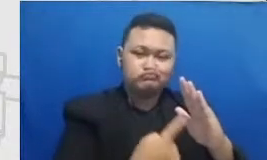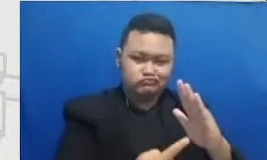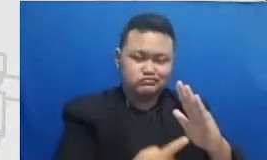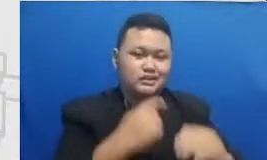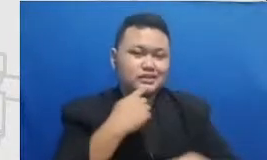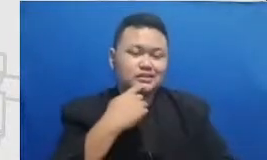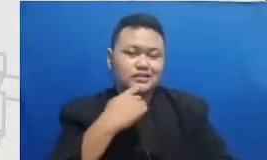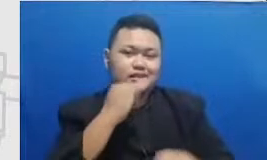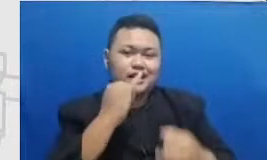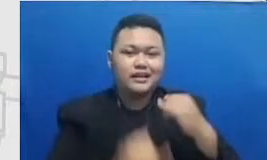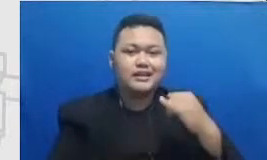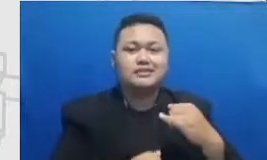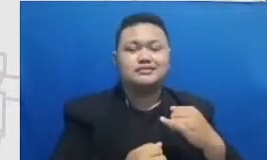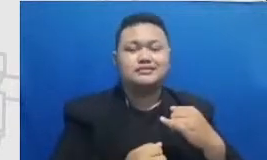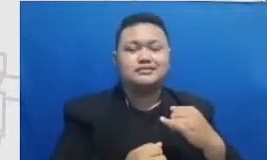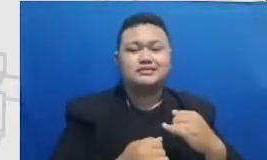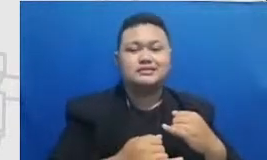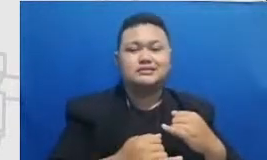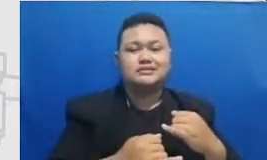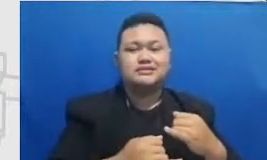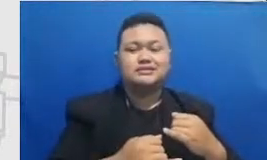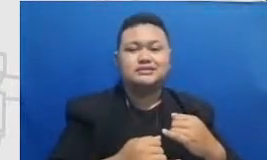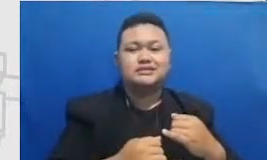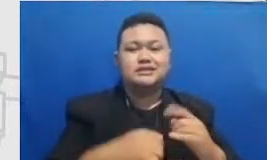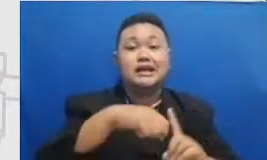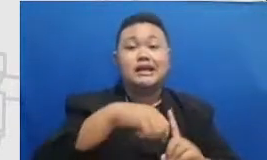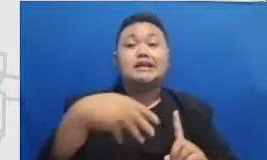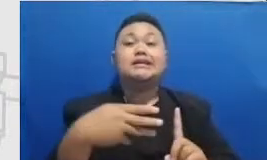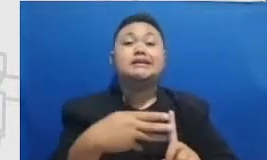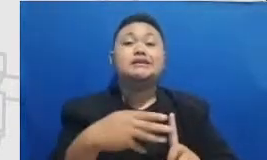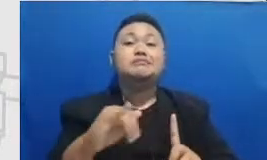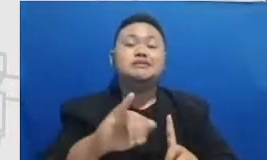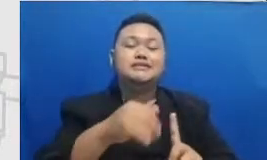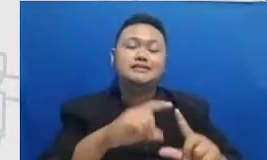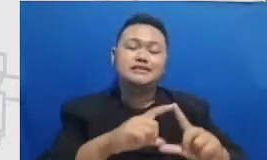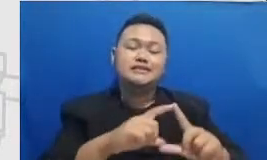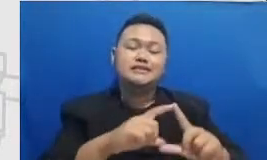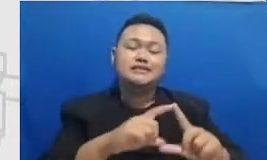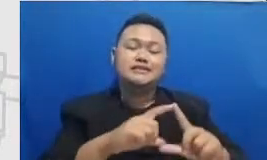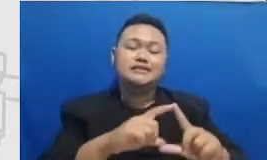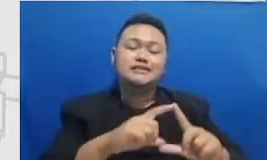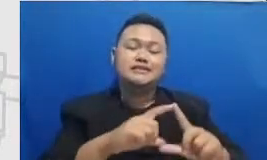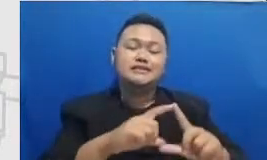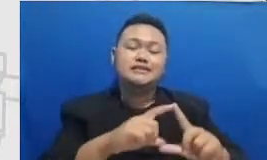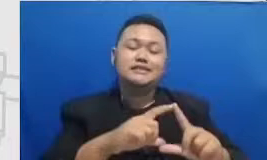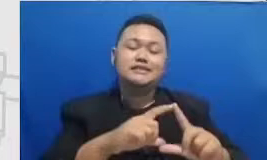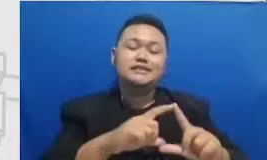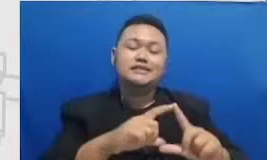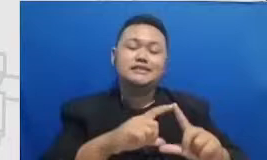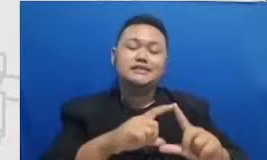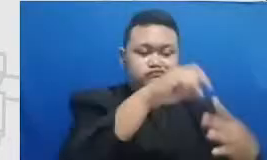Hai untuk mencapai tingkat substitusi Denok mentasi satu orang guru sangat mungkin untuk